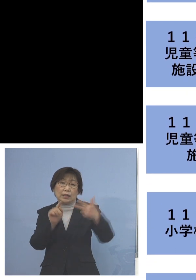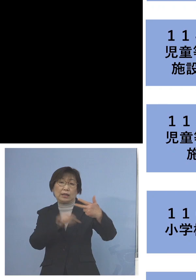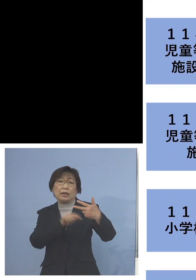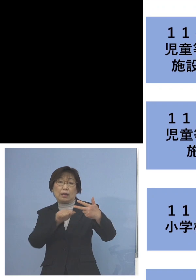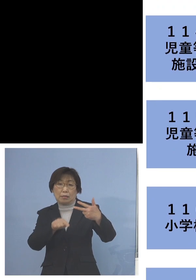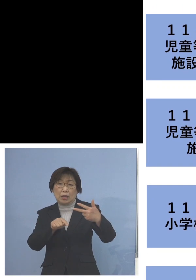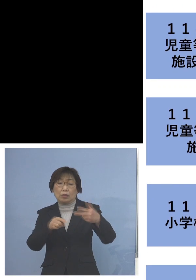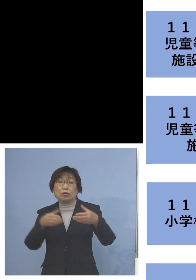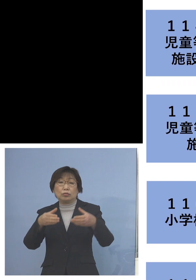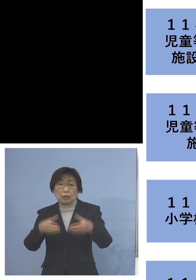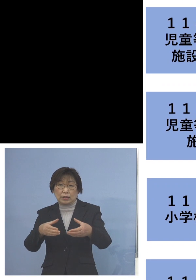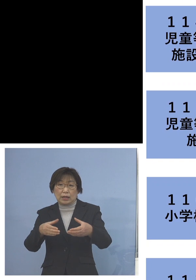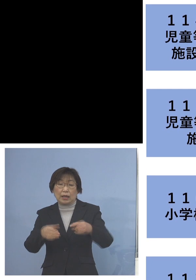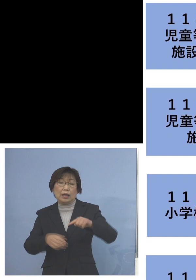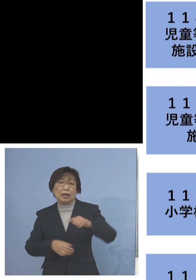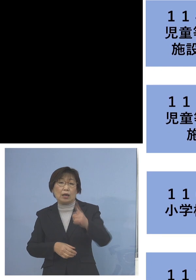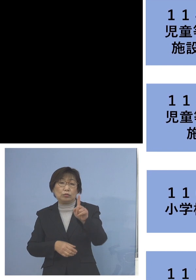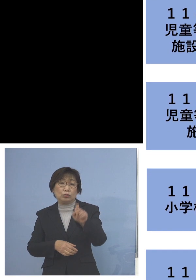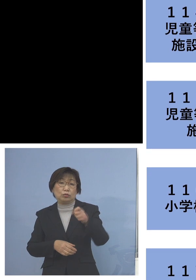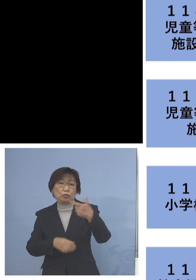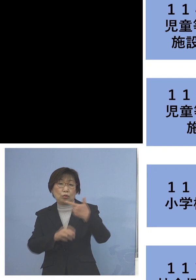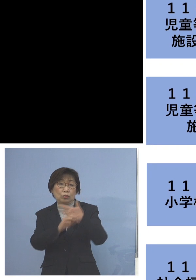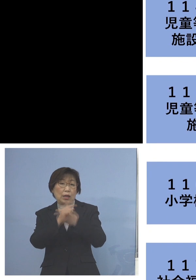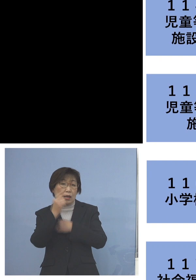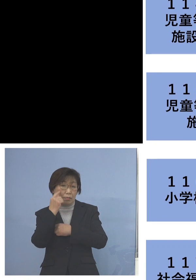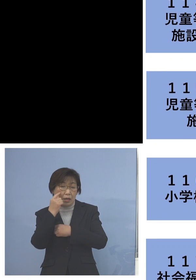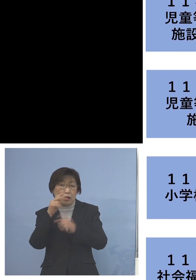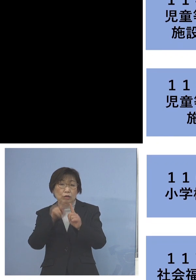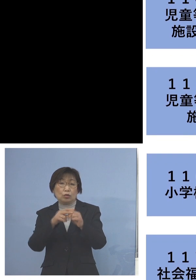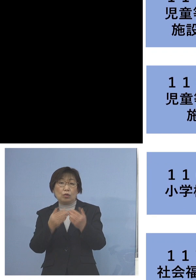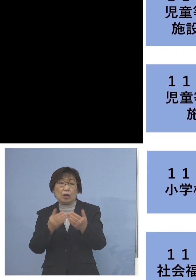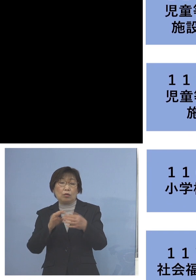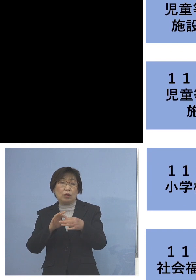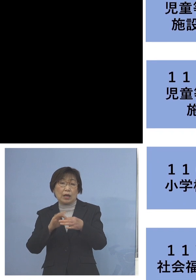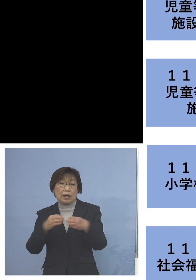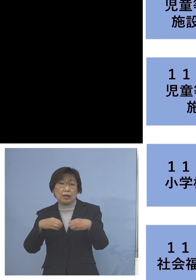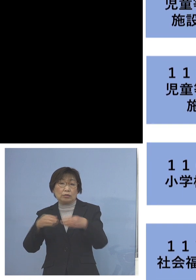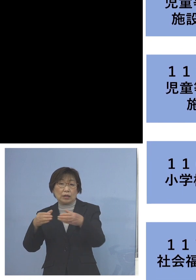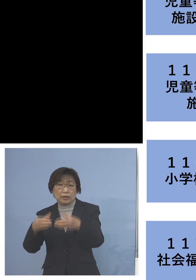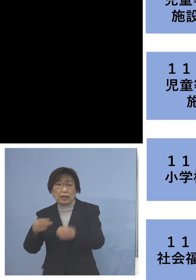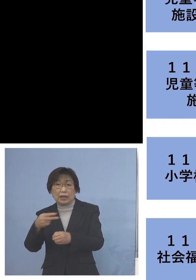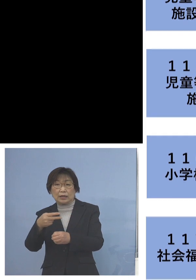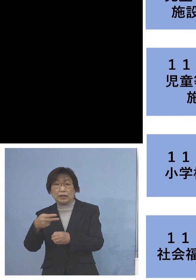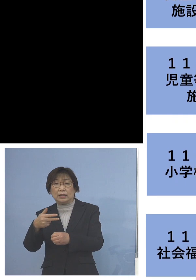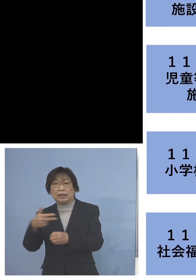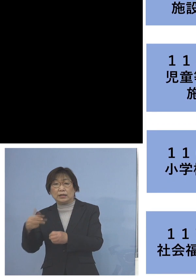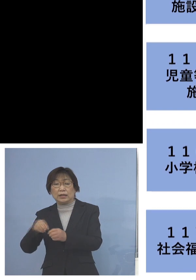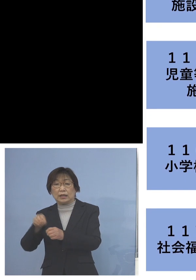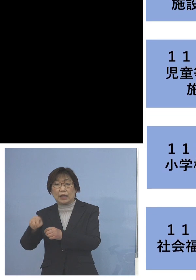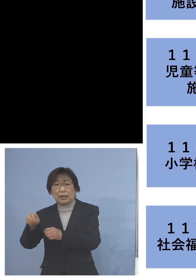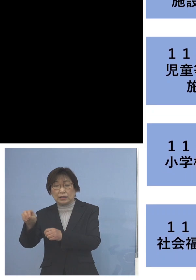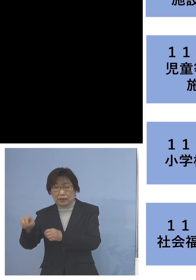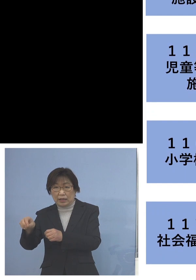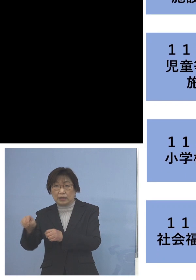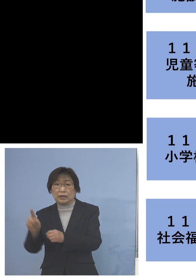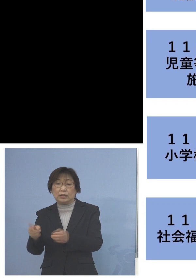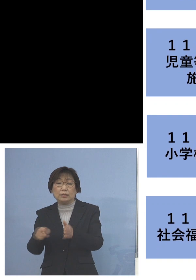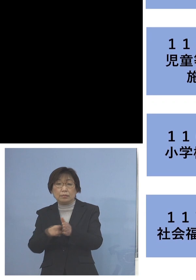「116例目小学校関連クラスター」 二次感染1名、こちらも同居の家族加え